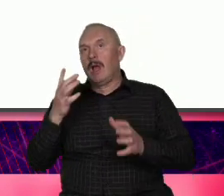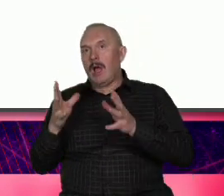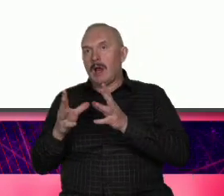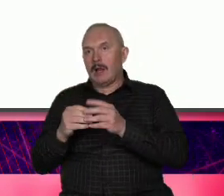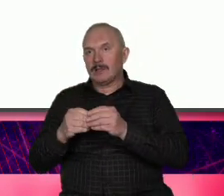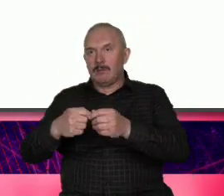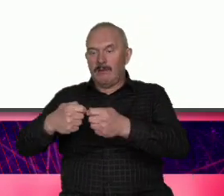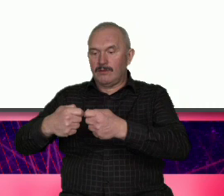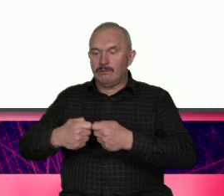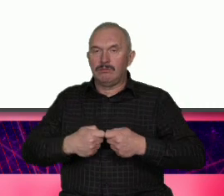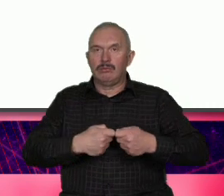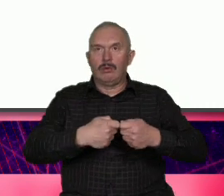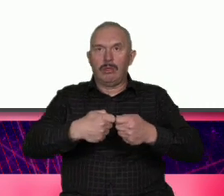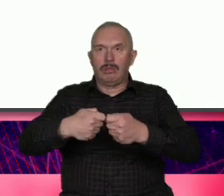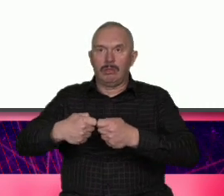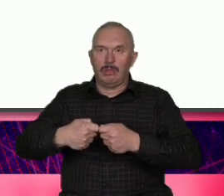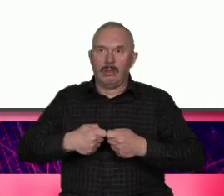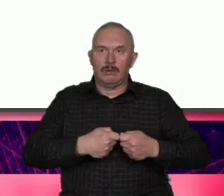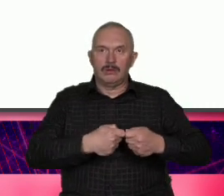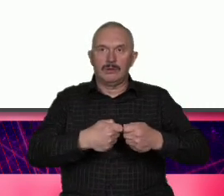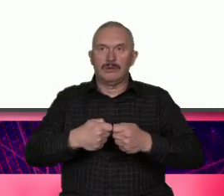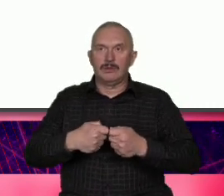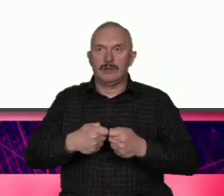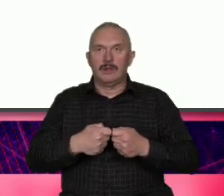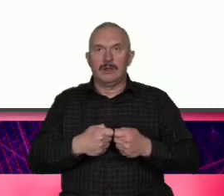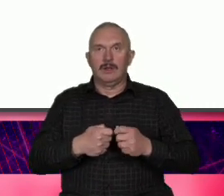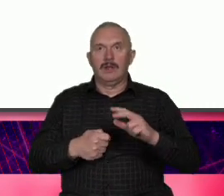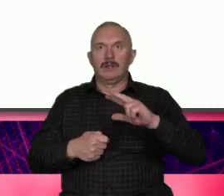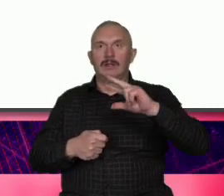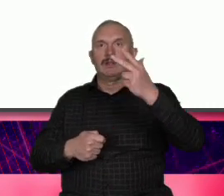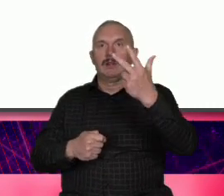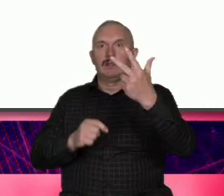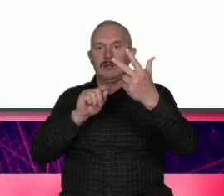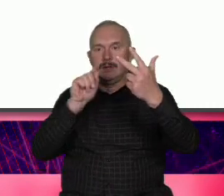wykorzystać t triadę heglowska jakiejś syntezy może nie